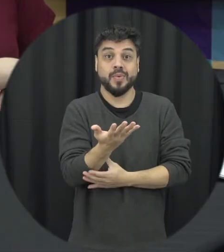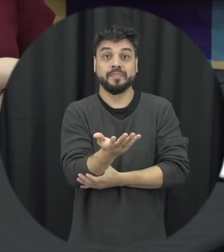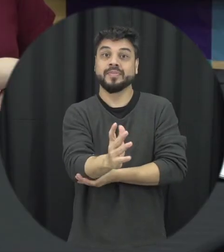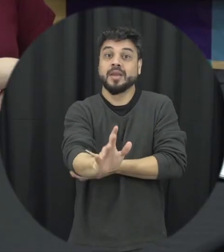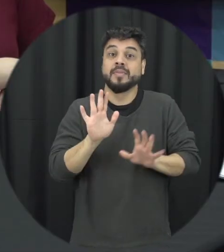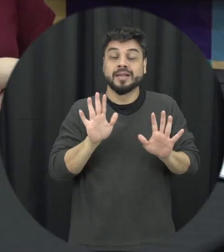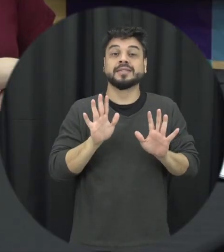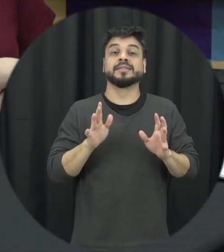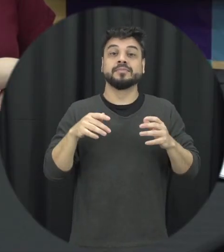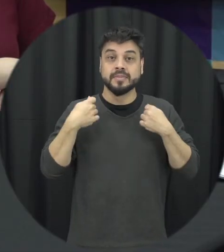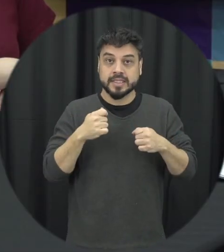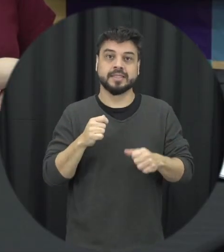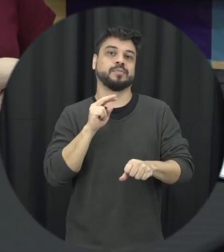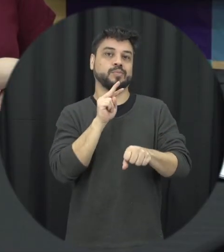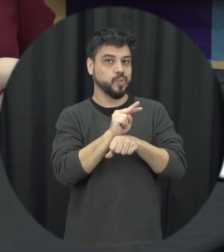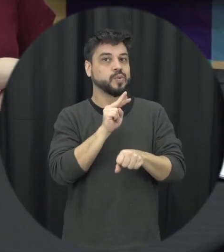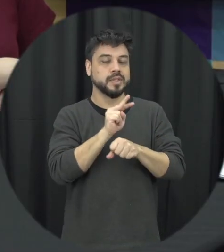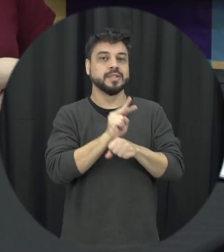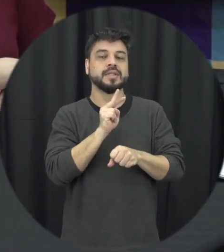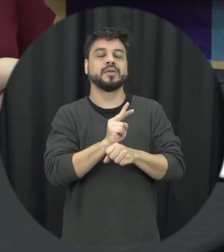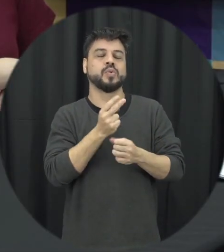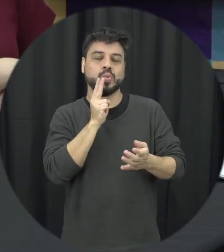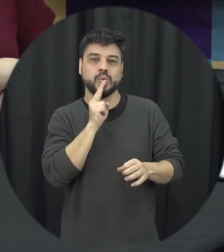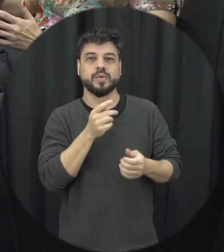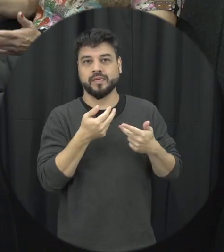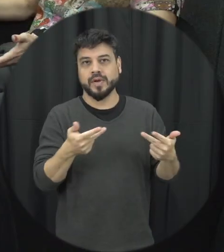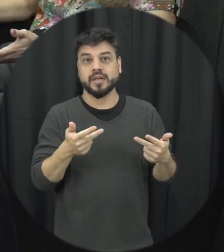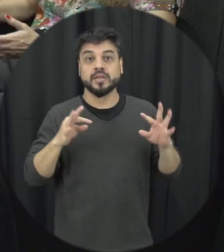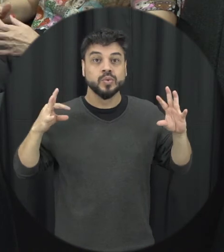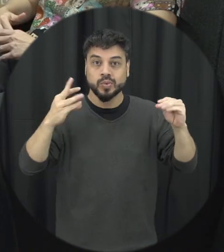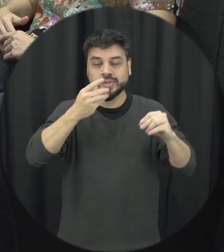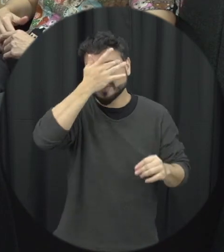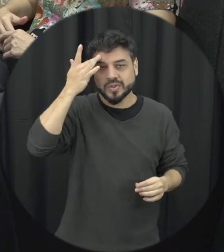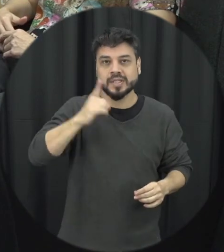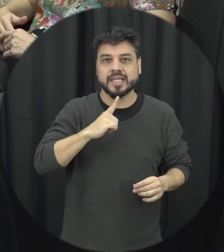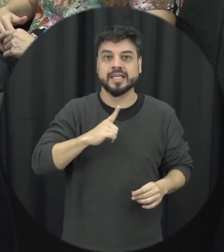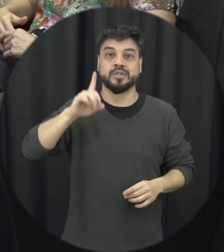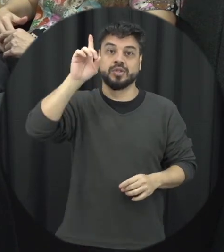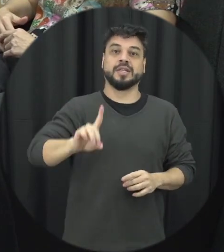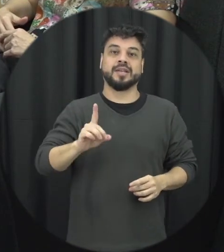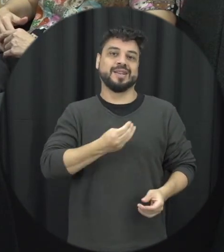também precisa manter a proteção desses casos então todo mundo tem direito tem uma vida livre